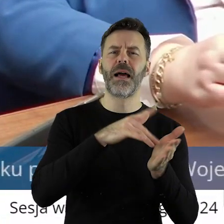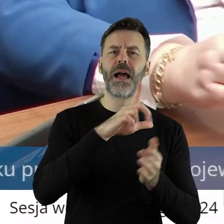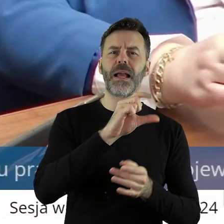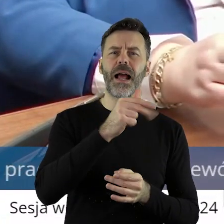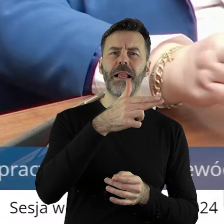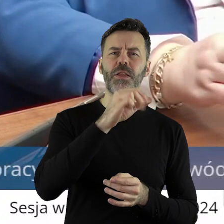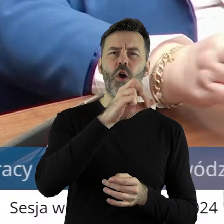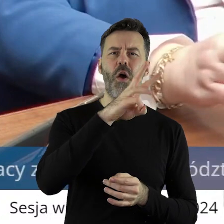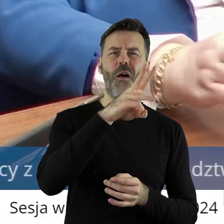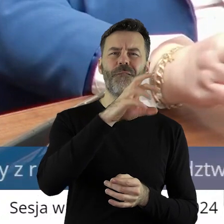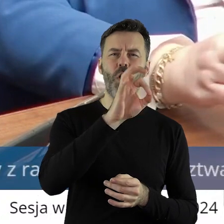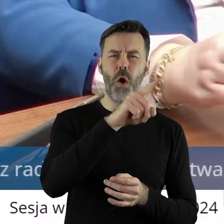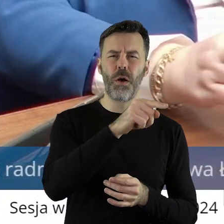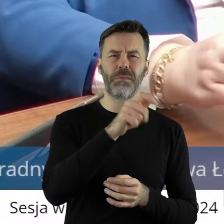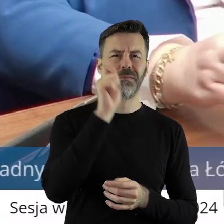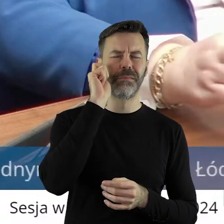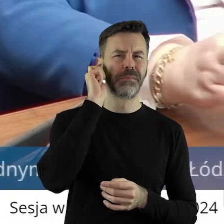dzierżawca nie wyłączył